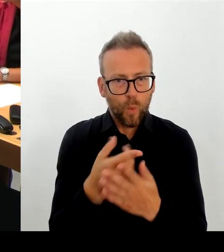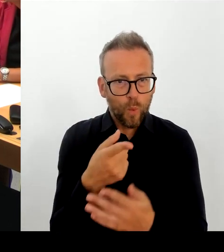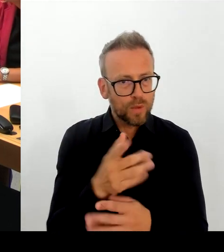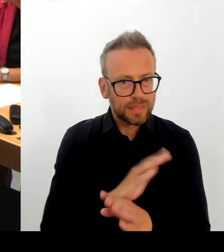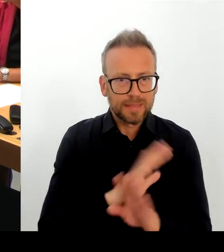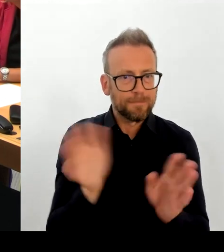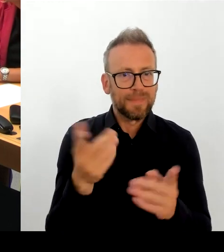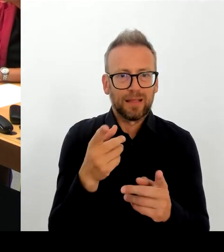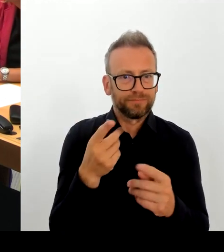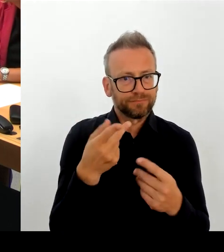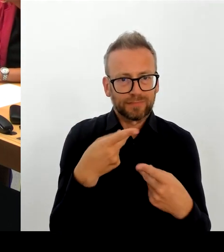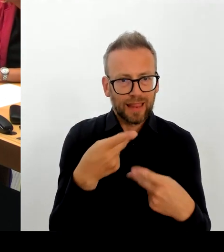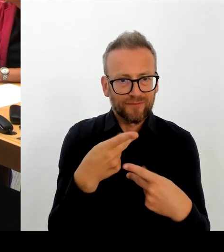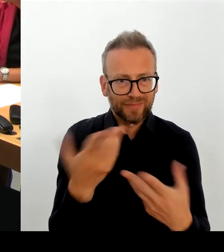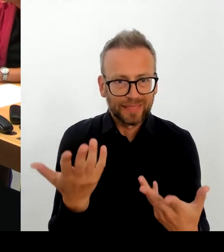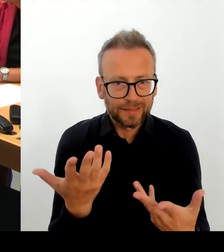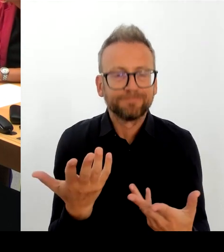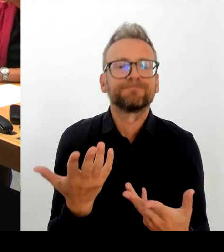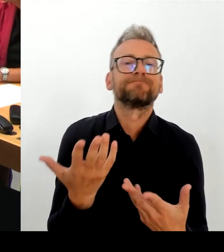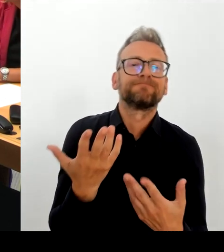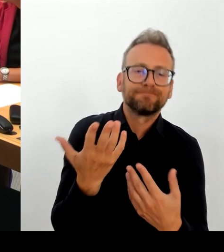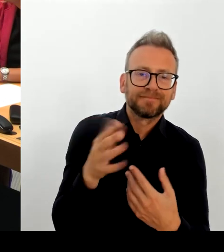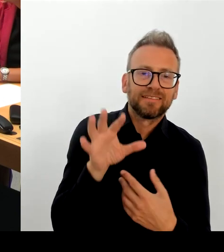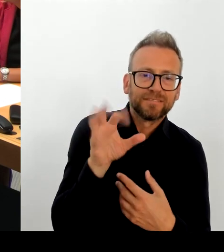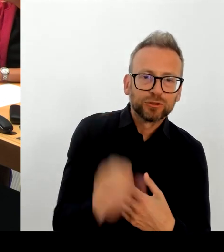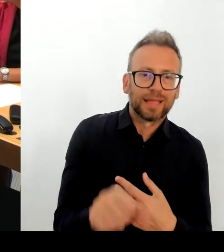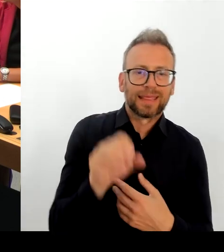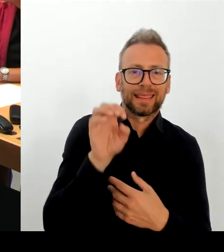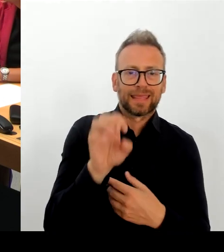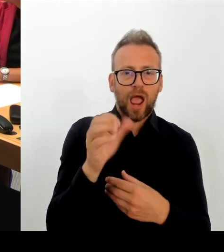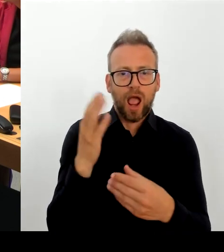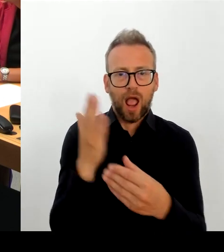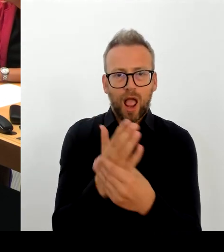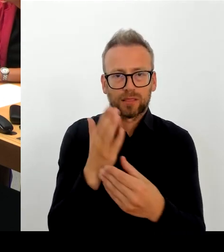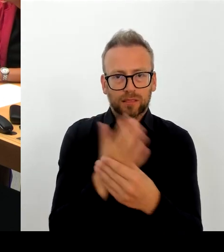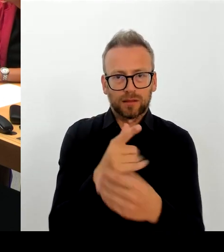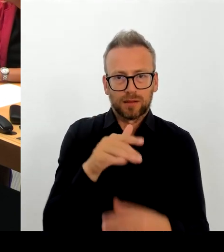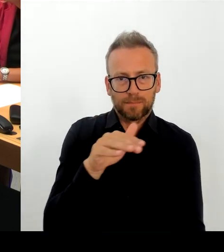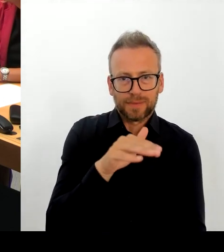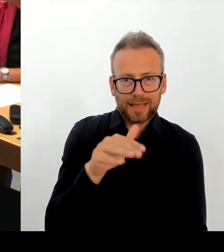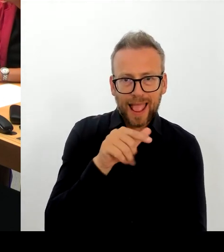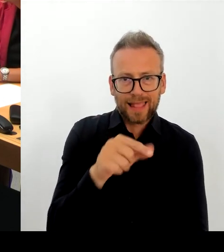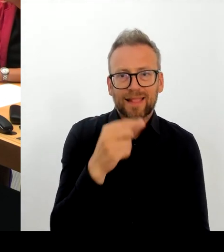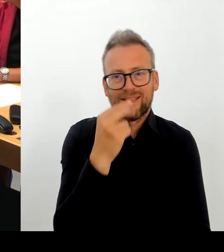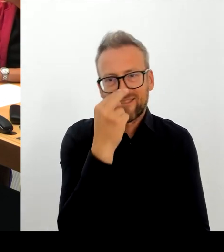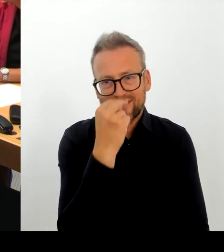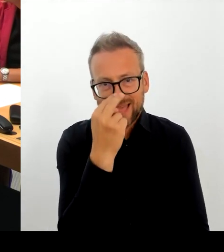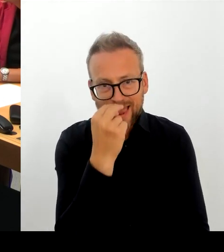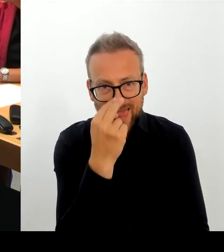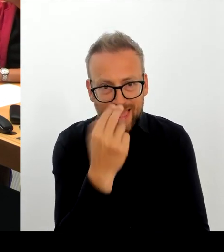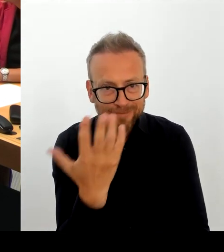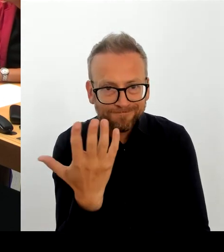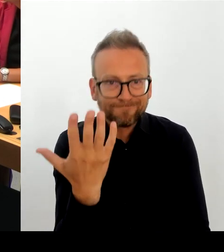Mit der aktuellen Lage sehen wir uns nicht in der Stand nicht imstande, die E-Akte abzunehmen. Das kann ich den Berlinerinnen und Berlinern nicht zumuten.